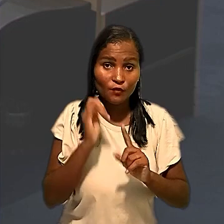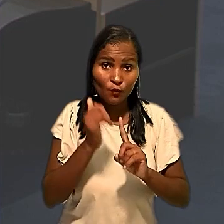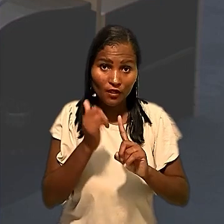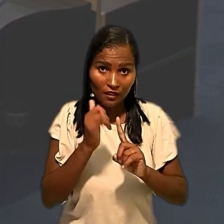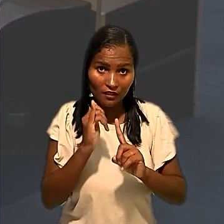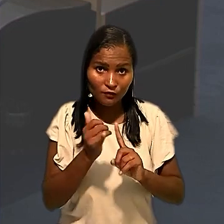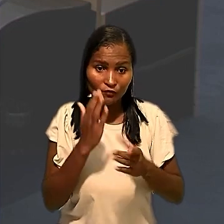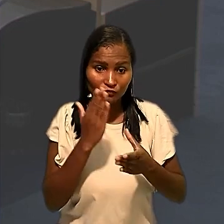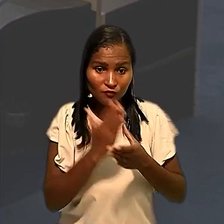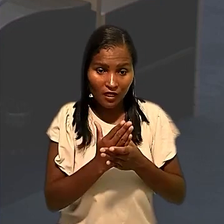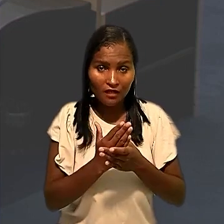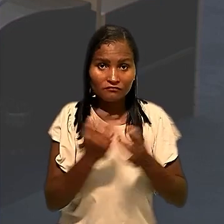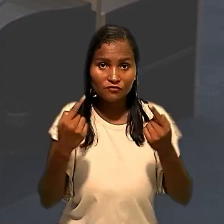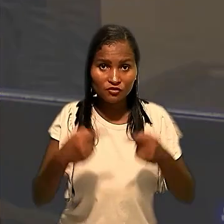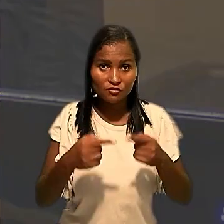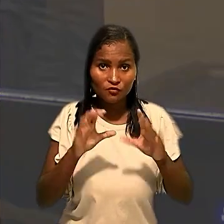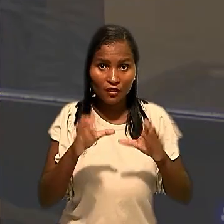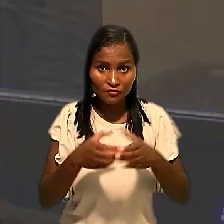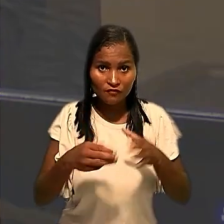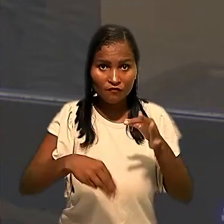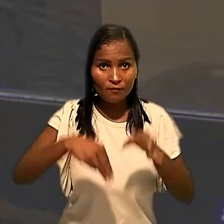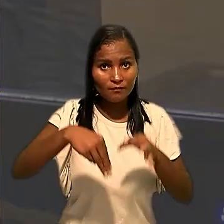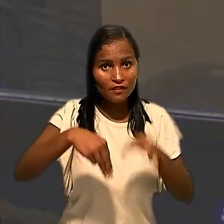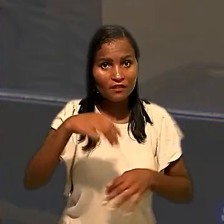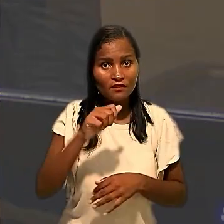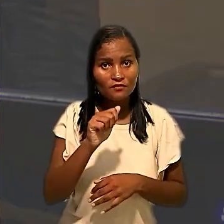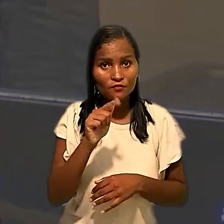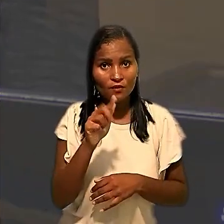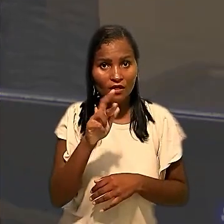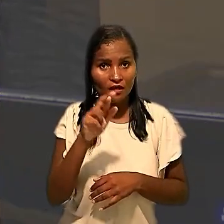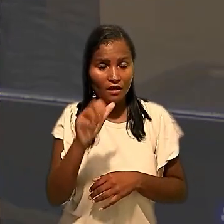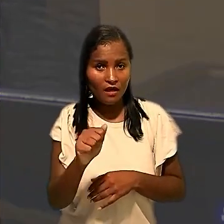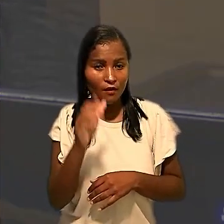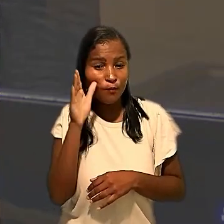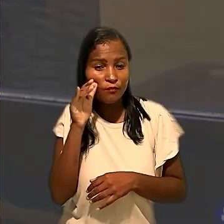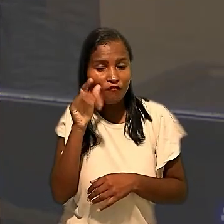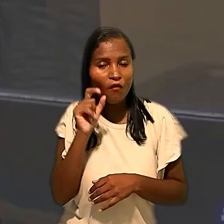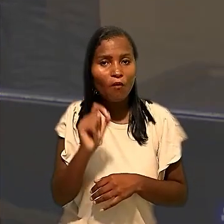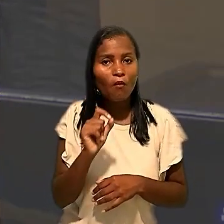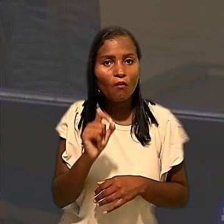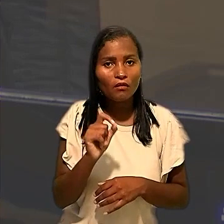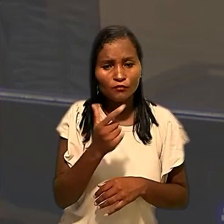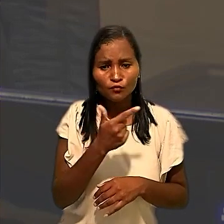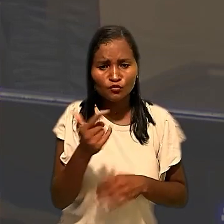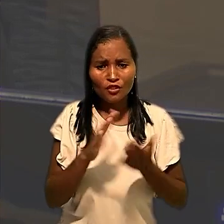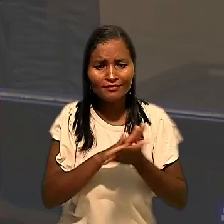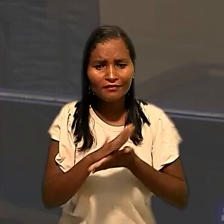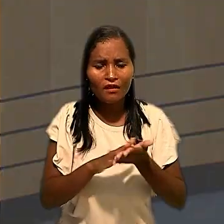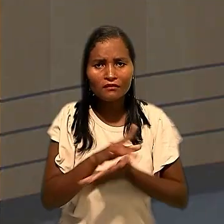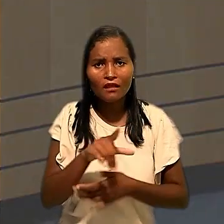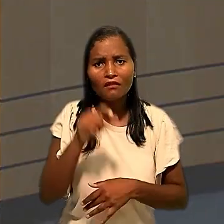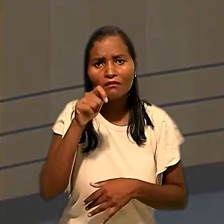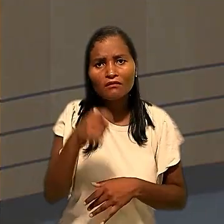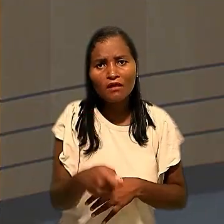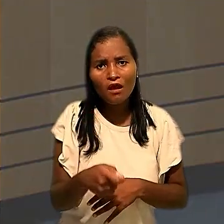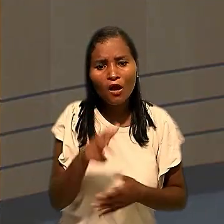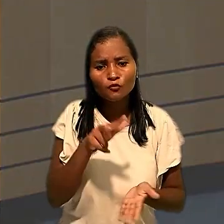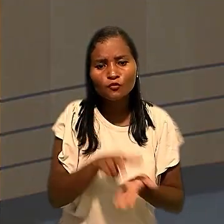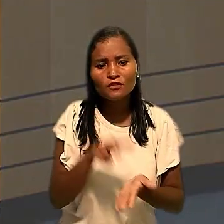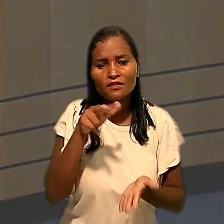na Seção de Dissídios Coletivos, ministro Agra Belmonte , observou, porém, que não havia nada na decisão que autorizasse o afastamento